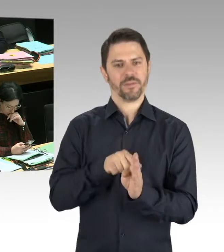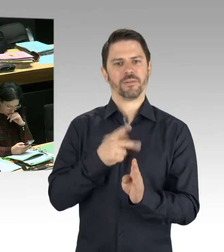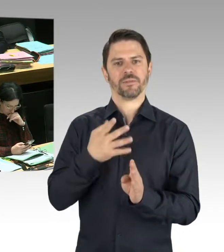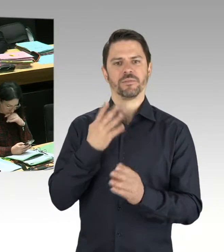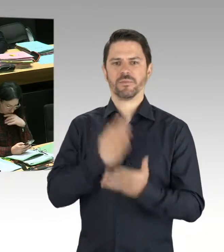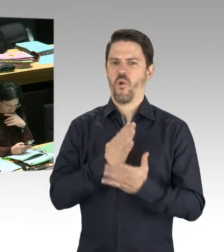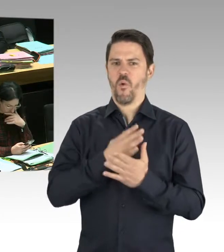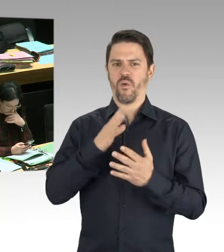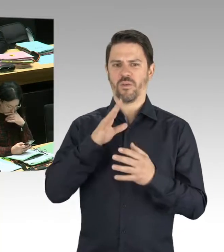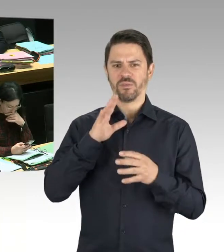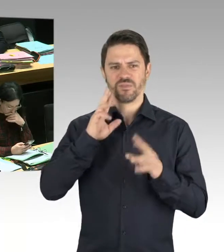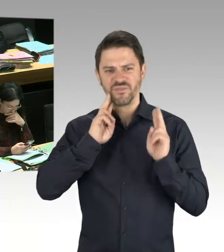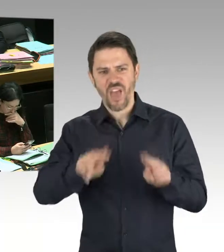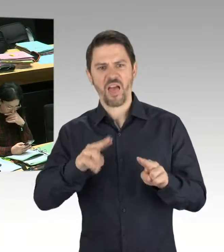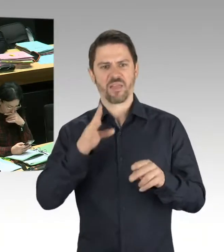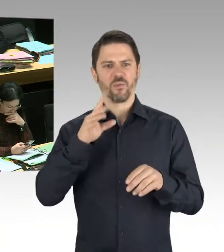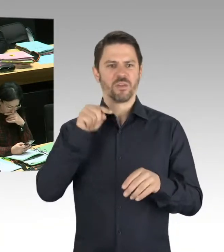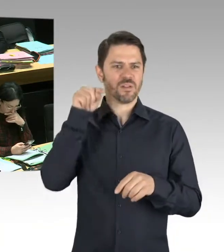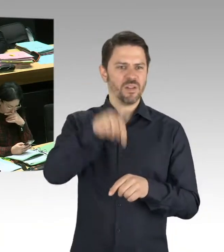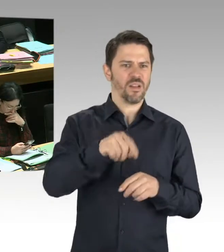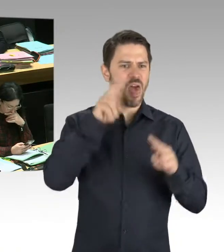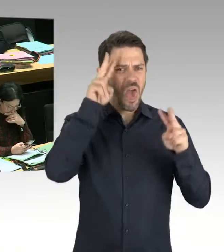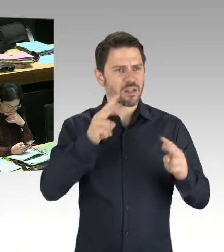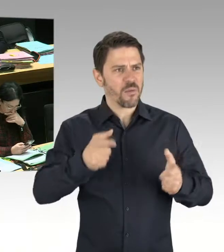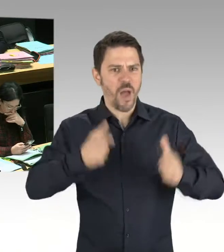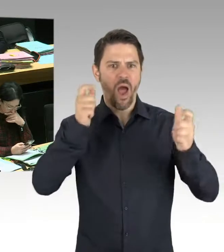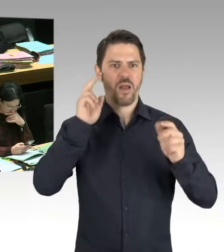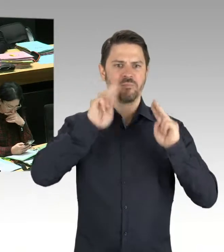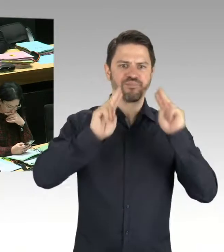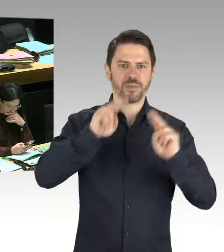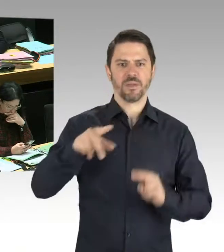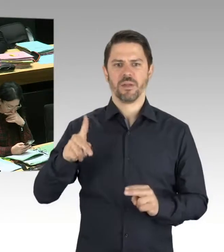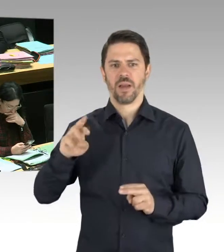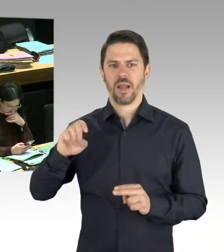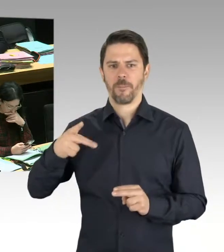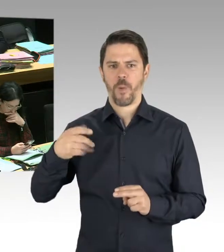die Staatsanwaltschaft ermittelt. (Präsidium) Frau Helm, wünschen Sie eine Nachfrage zu stellen?